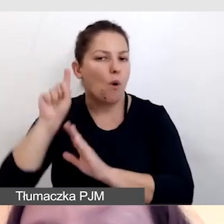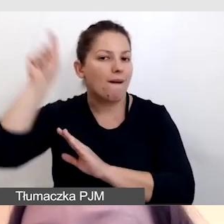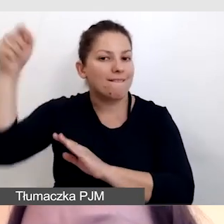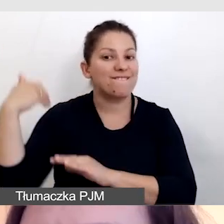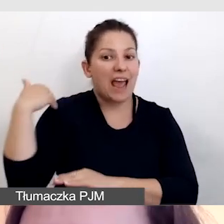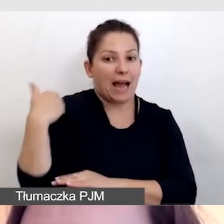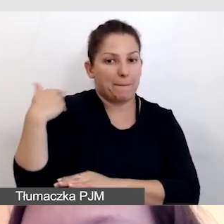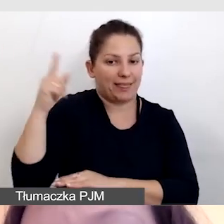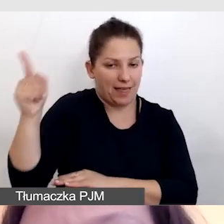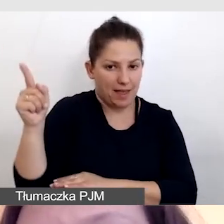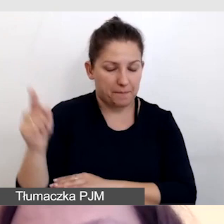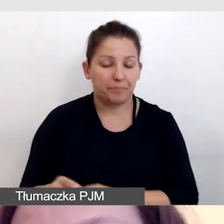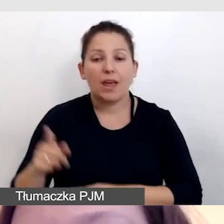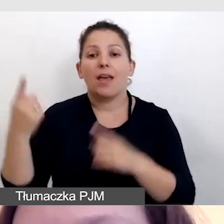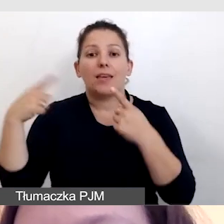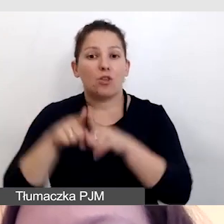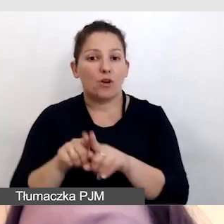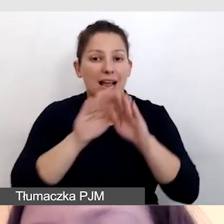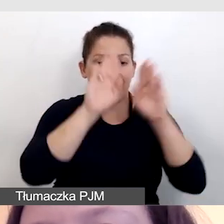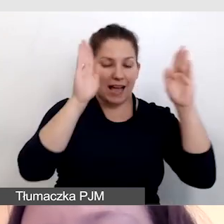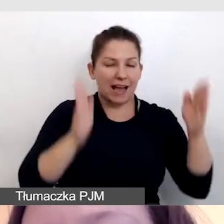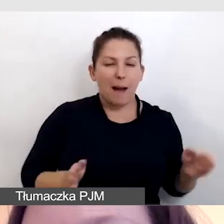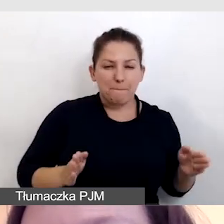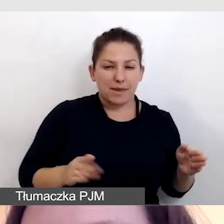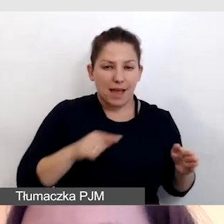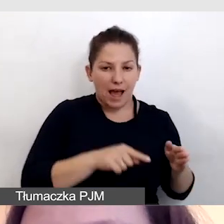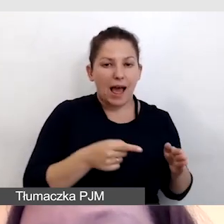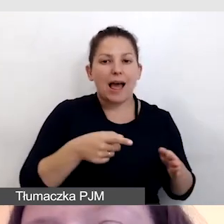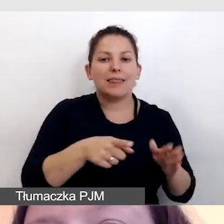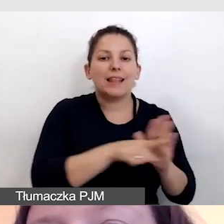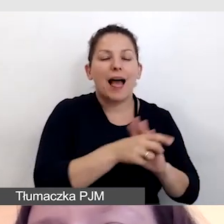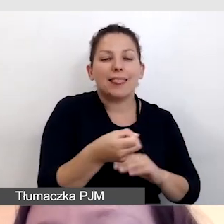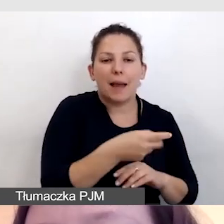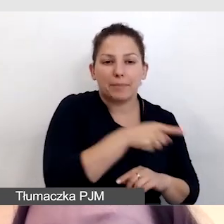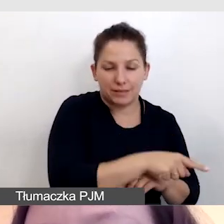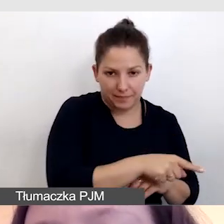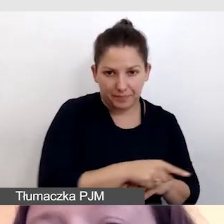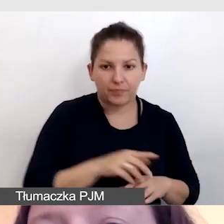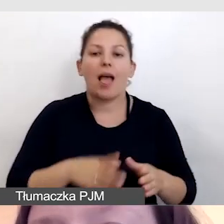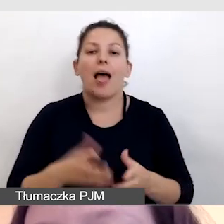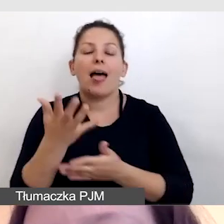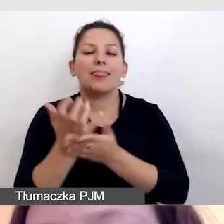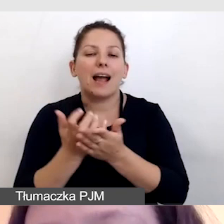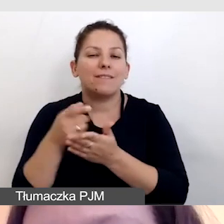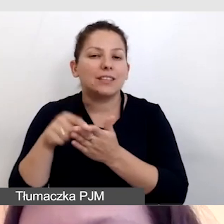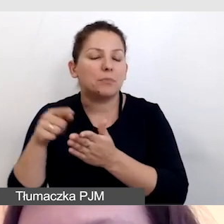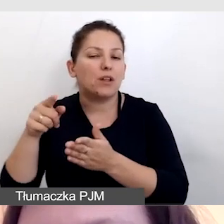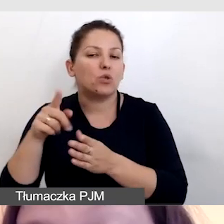Jednocześnie do kabiny z napisowcami. Nagrywaliśmy tłumacza języka migowego,